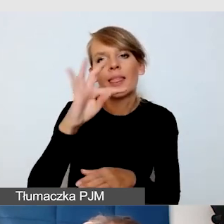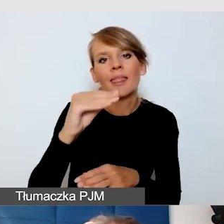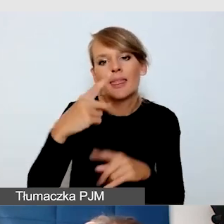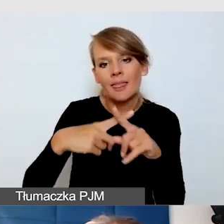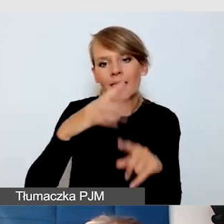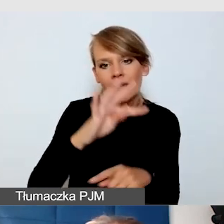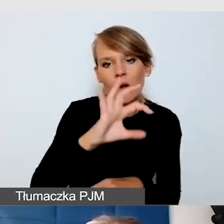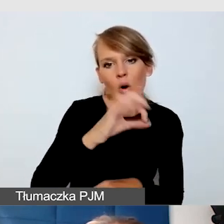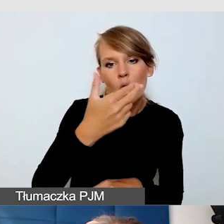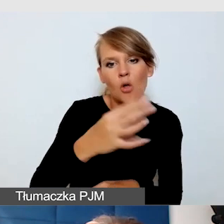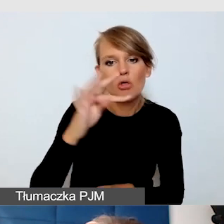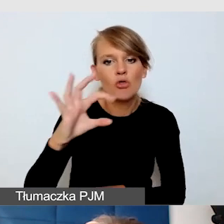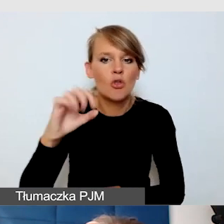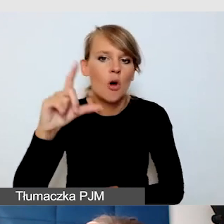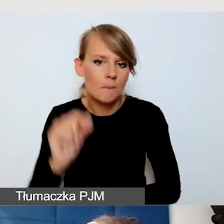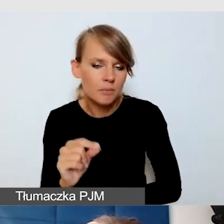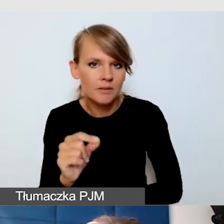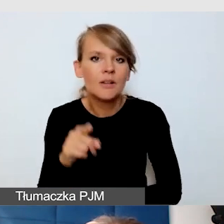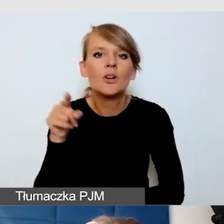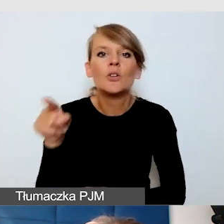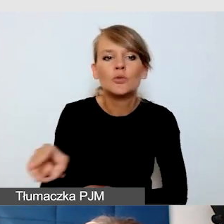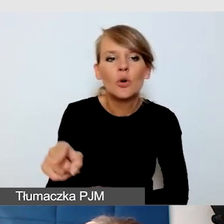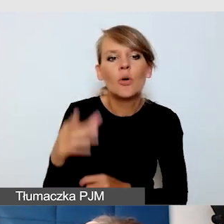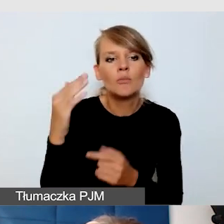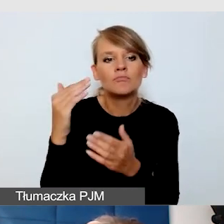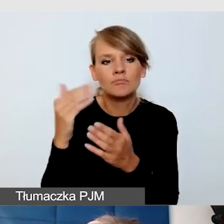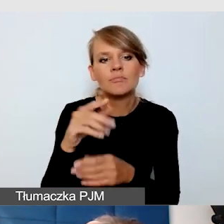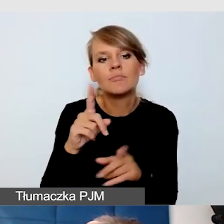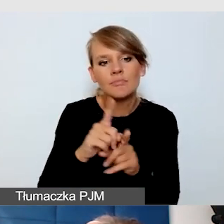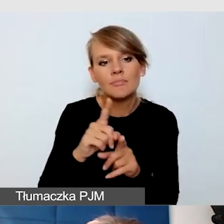z którymi się spotkałam jako użytkownik. To są programy,